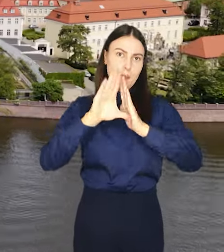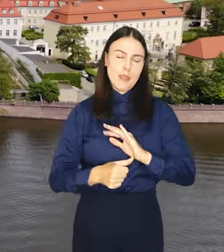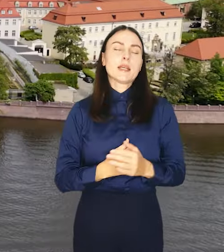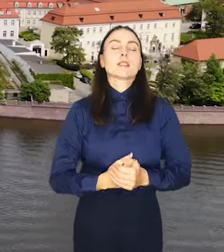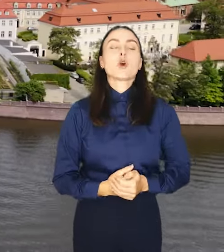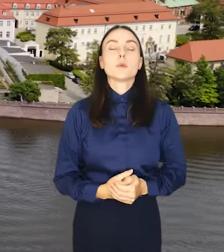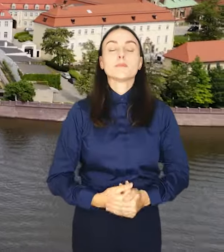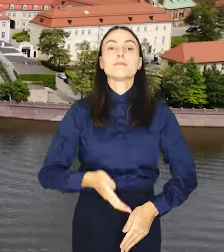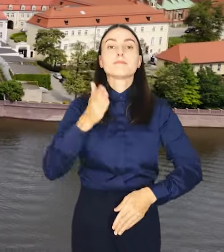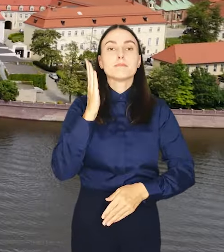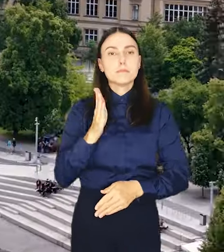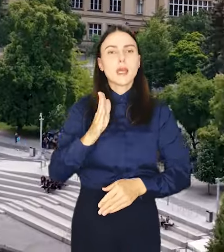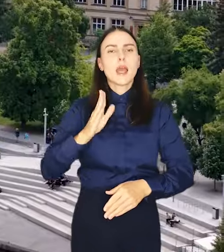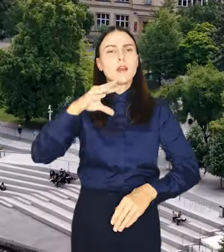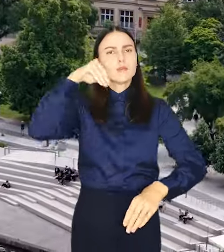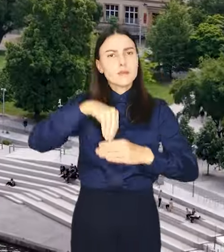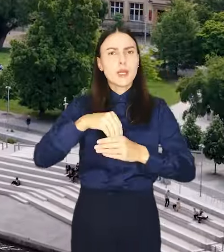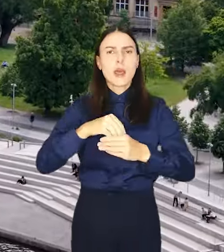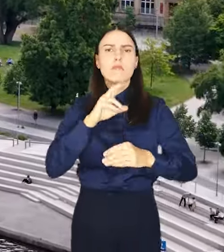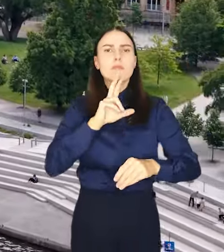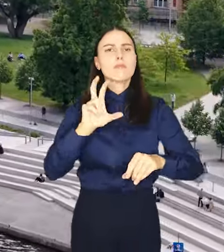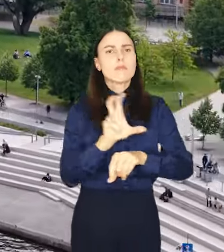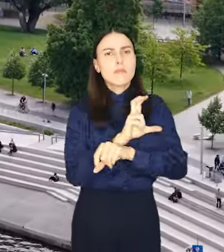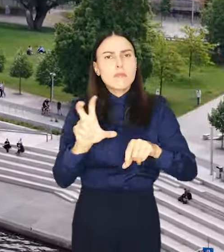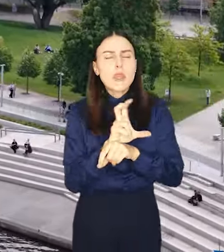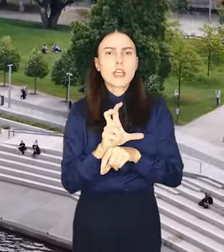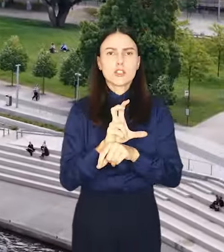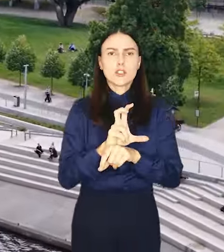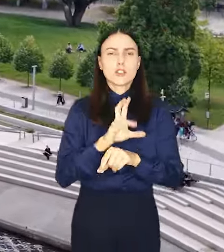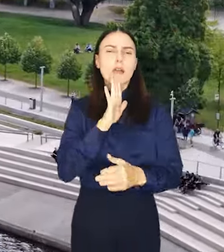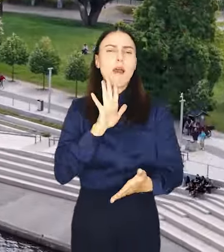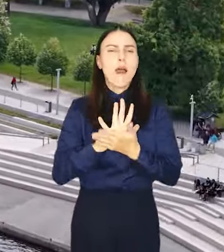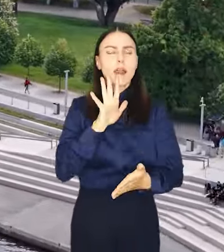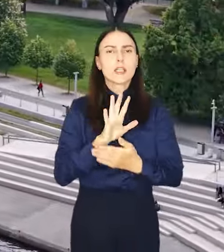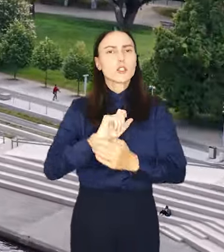Będzie miał bardzo zwięzły techniczny charakter, odniesie się przede wszystkim